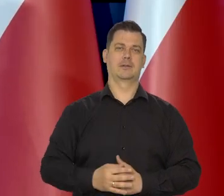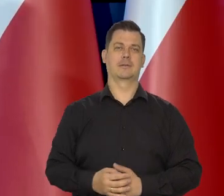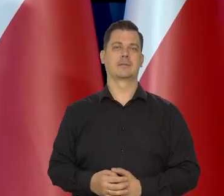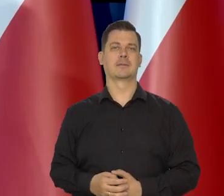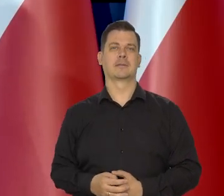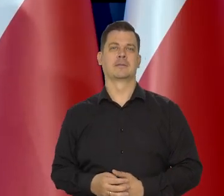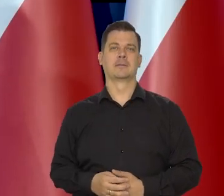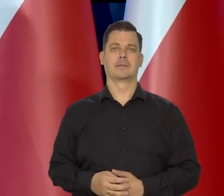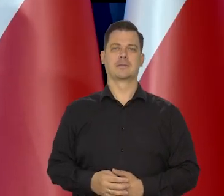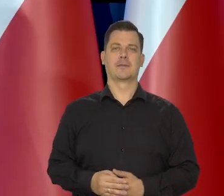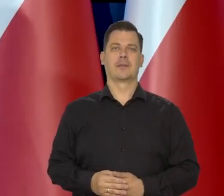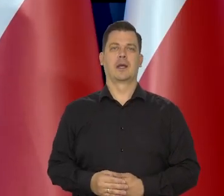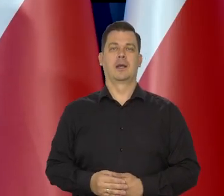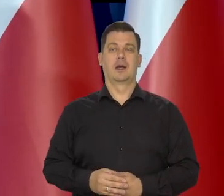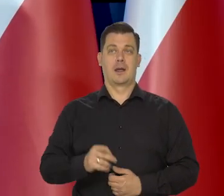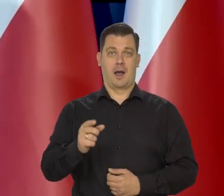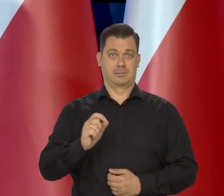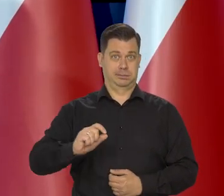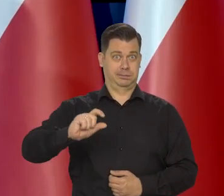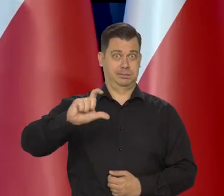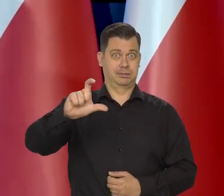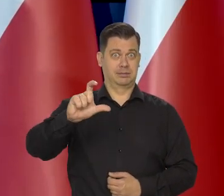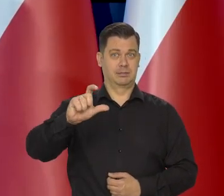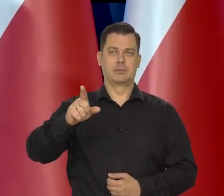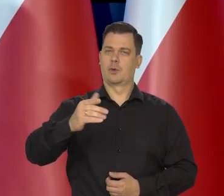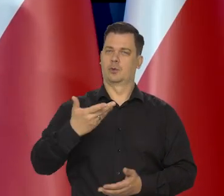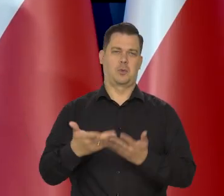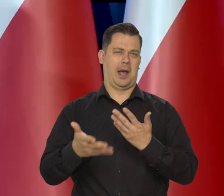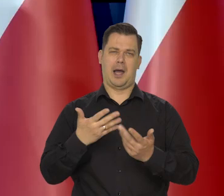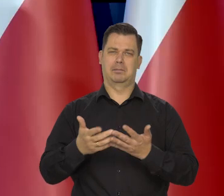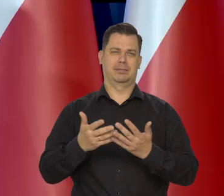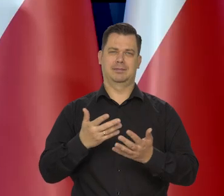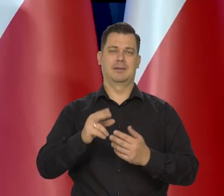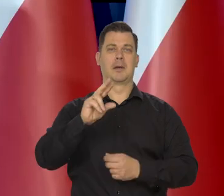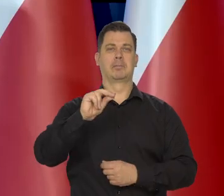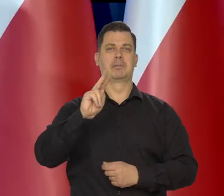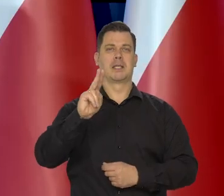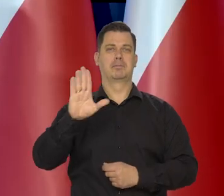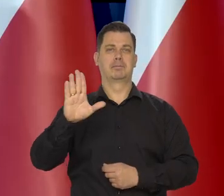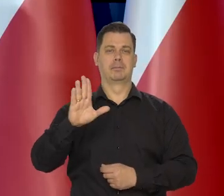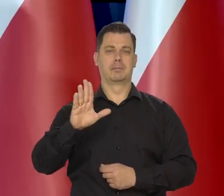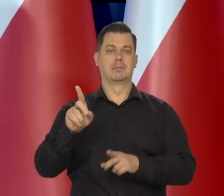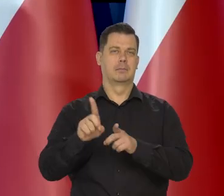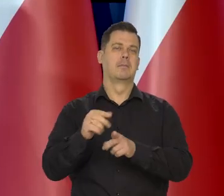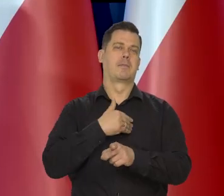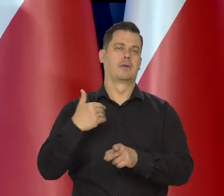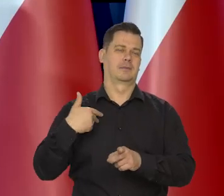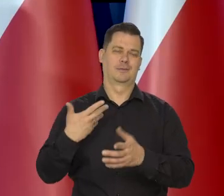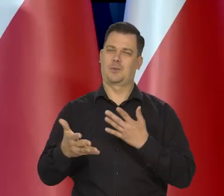Wzrost się osłabia we wszystkich gospodarkach największych i także w Polsce.